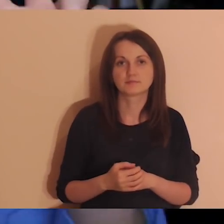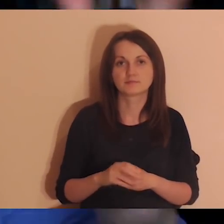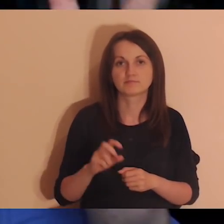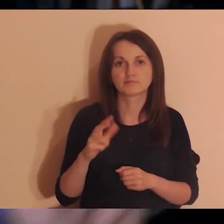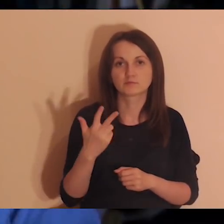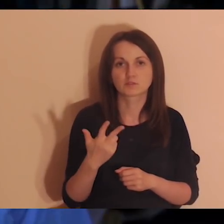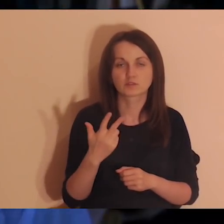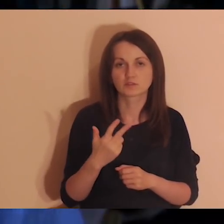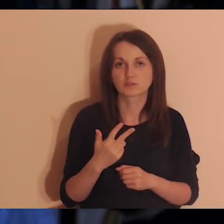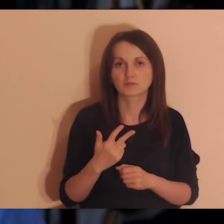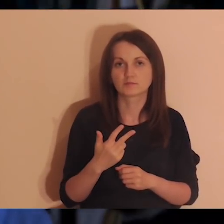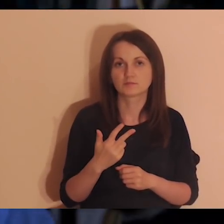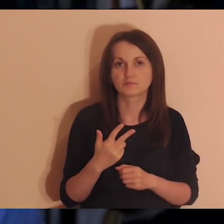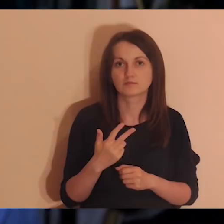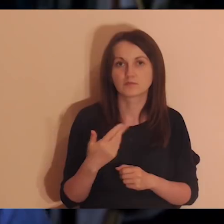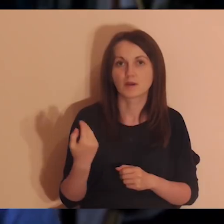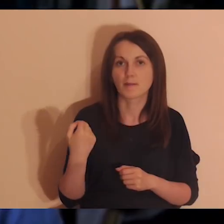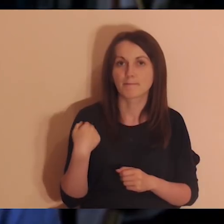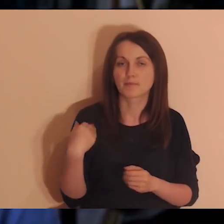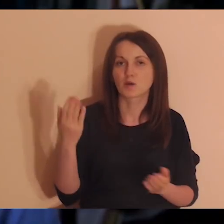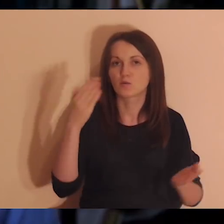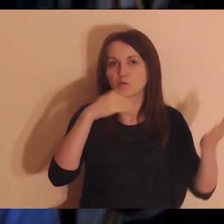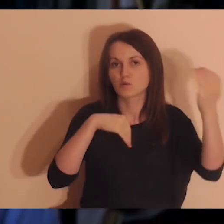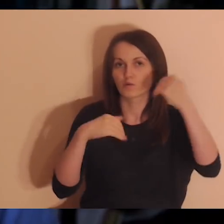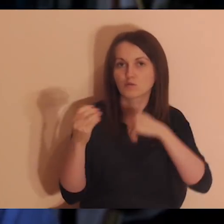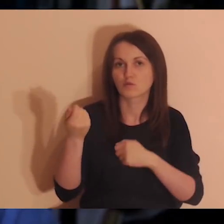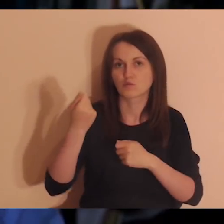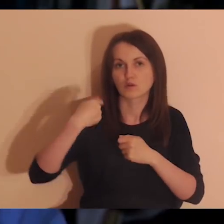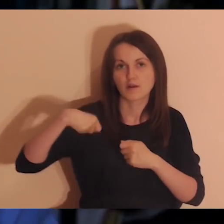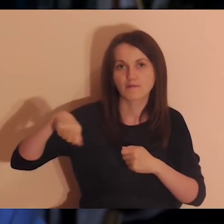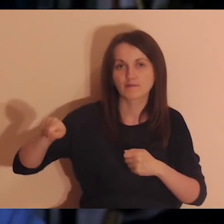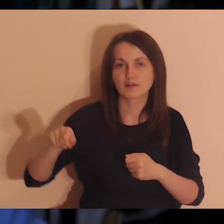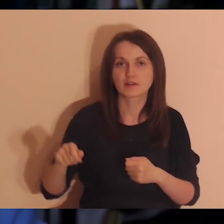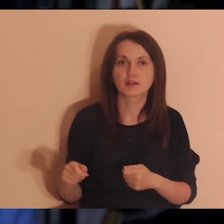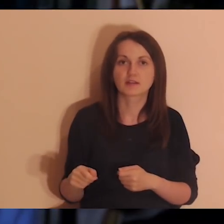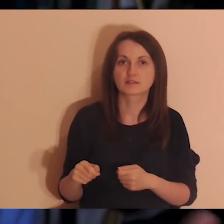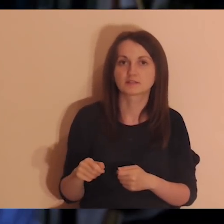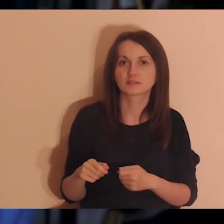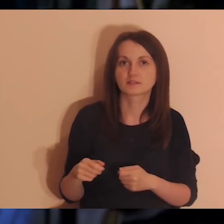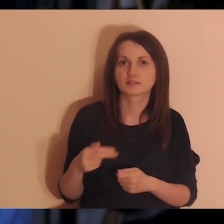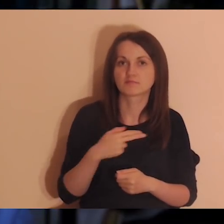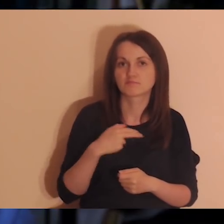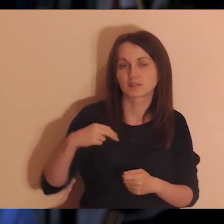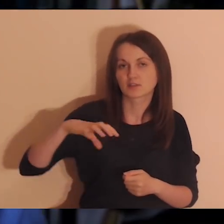Trzecie ogłoszenie, też przyjemne. Był pogłębiarkowy wypad w góry osób z naszej wspólnoty,